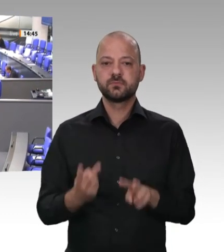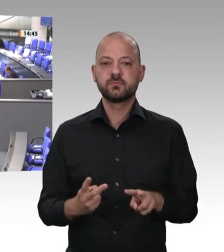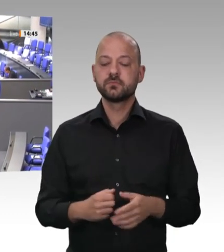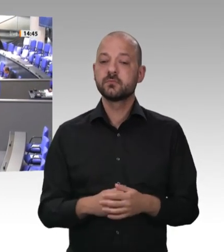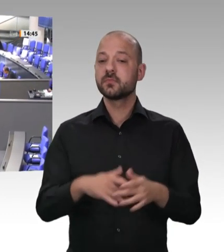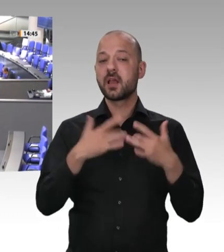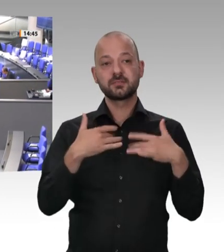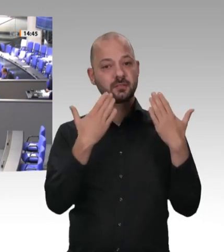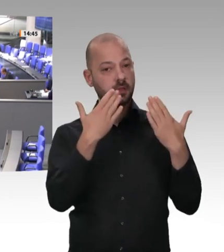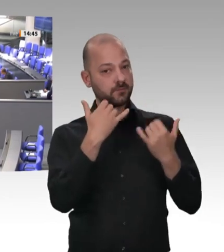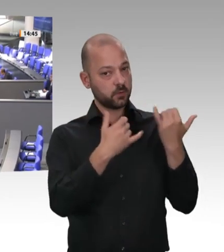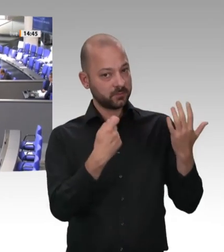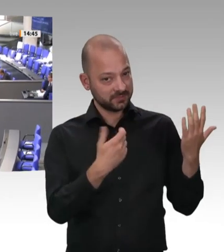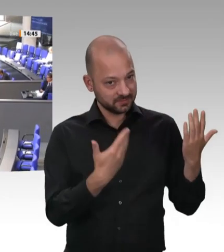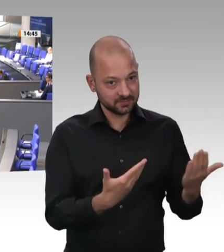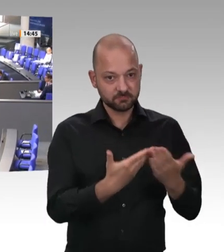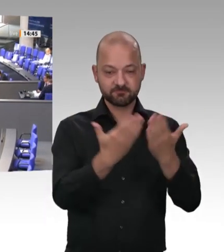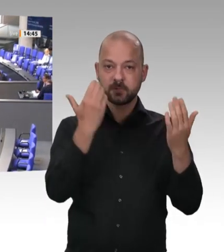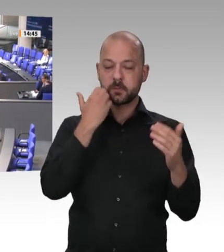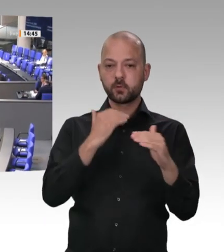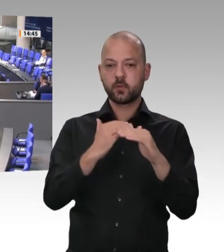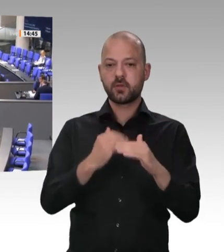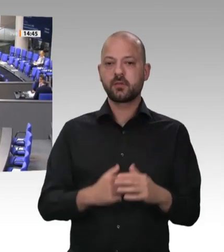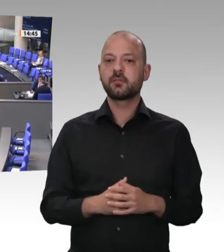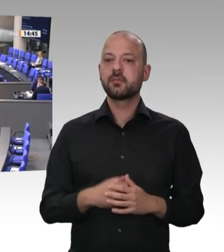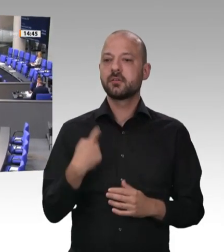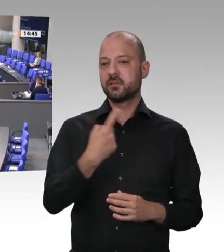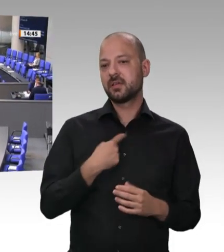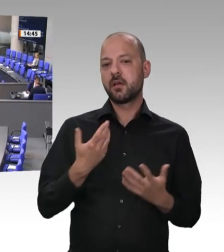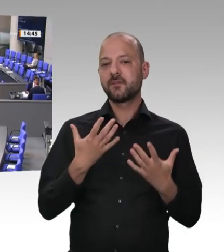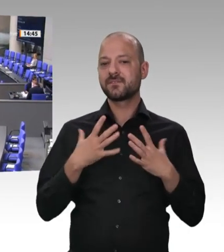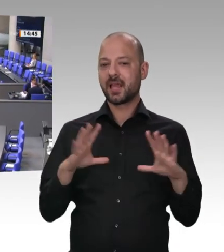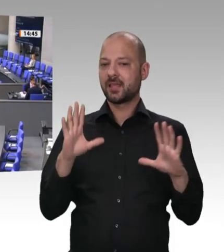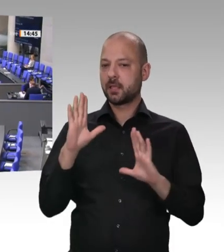und zwar, weil wir überzeugt sind, dass sie als ehrbare Kaufleute diese Gesellschaft